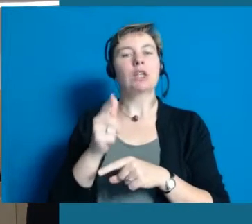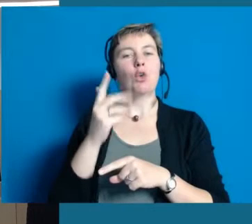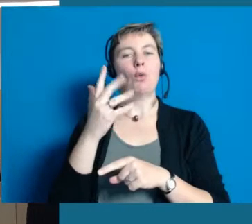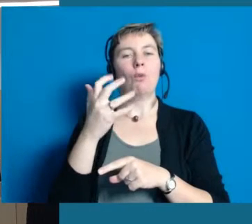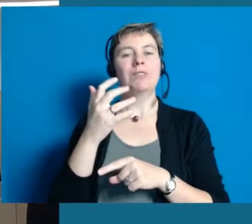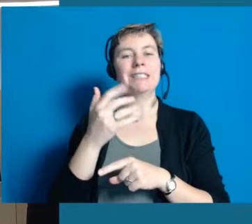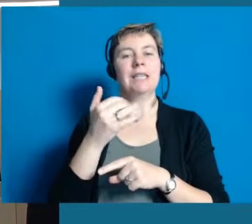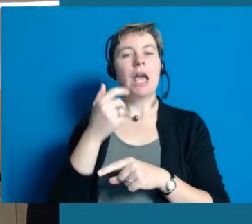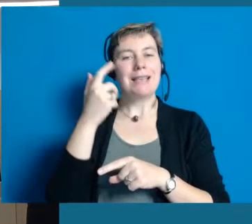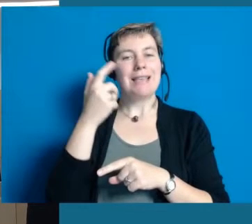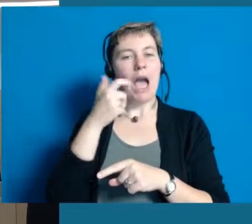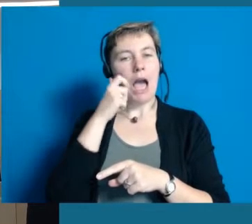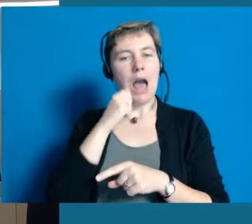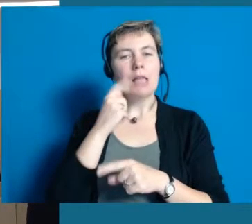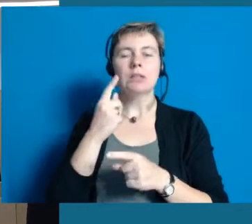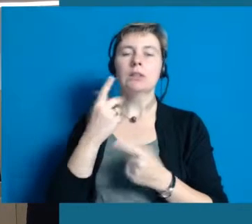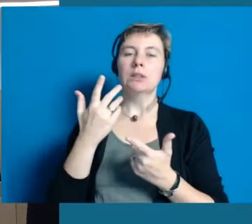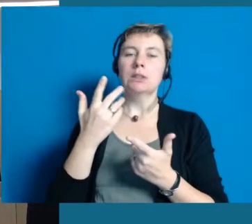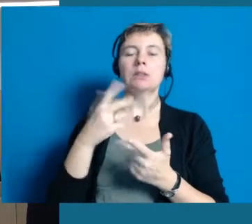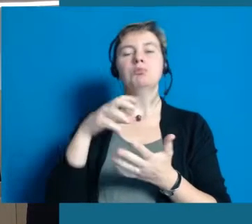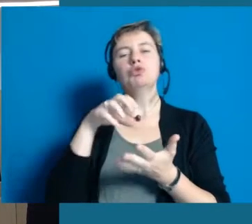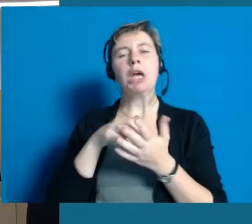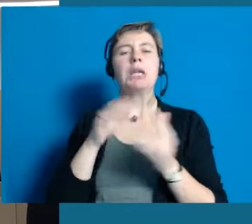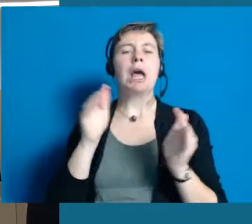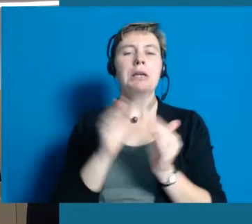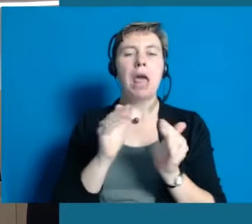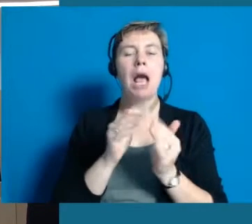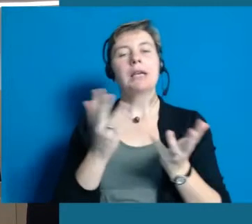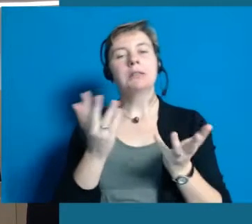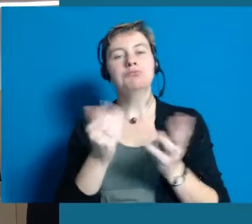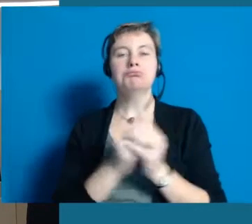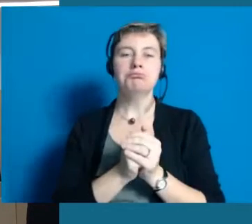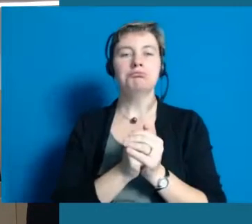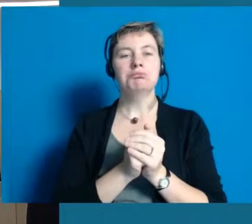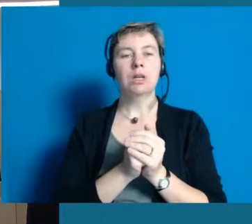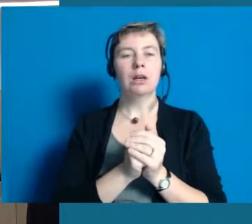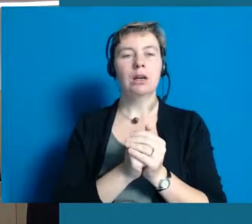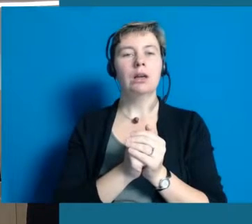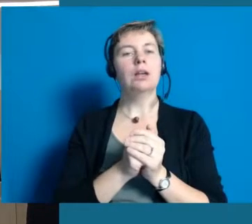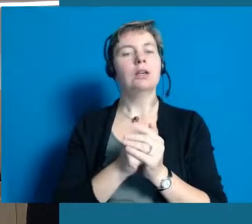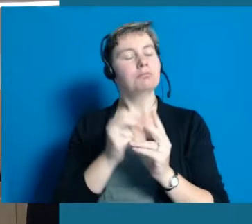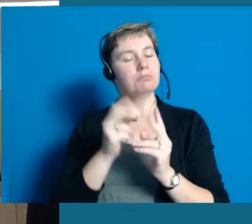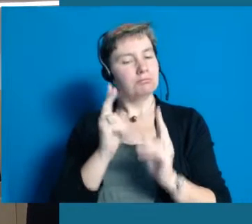Also eine kleine Stadt, ich sag mal die schönste im Rhein-Main-Gebiet,